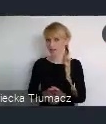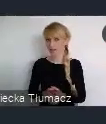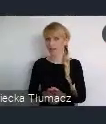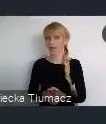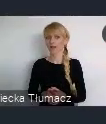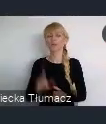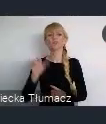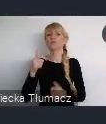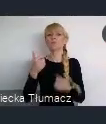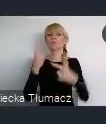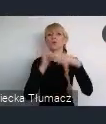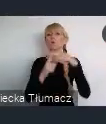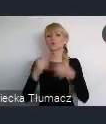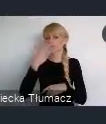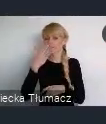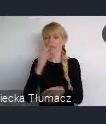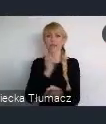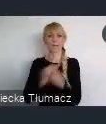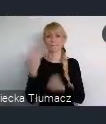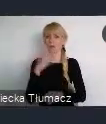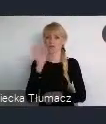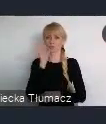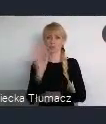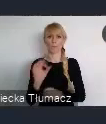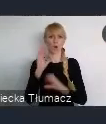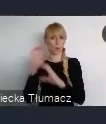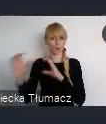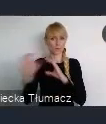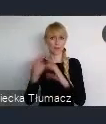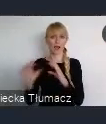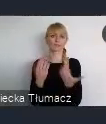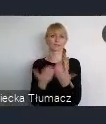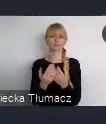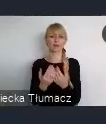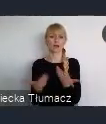dobrych połączeń komunikacyjnych w tym komunikacji lotniczej.